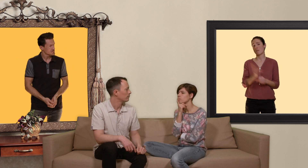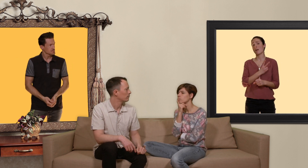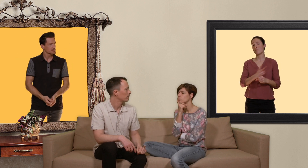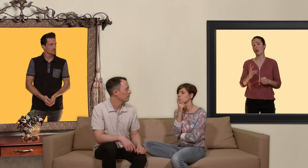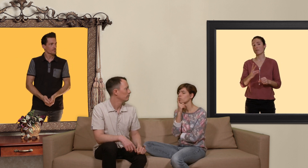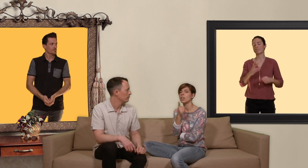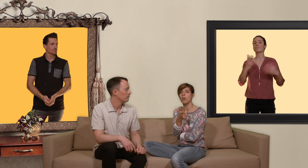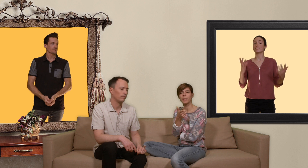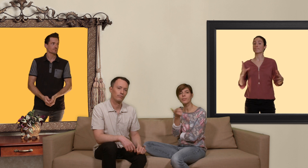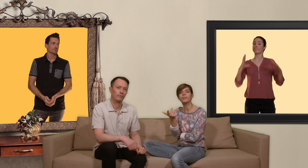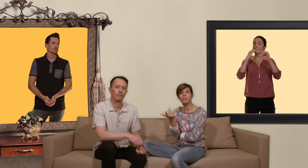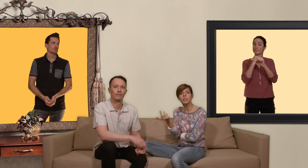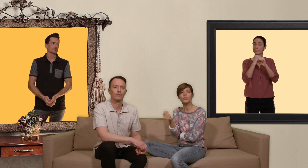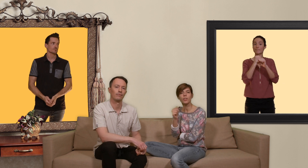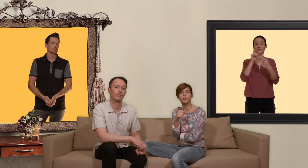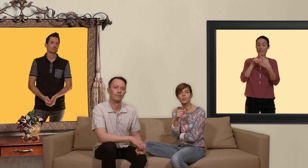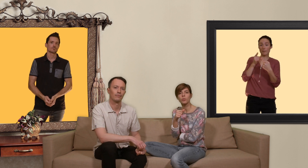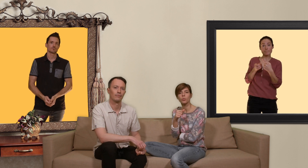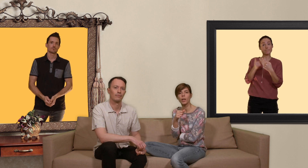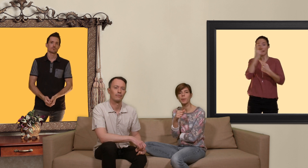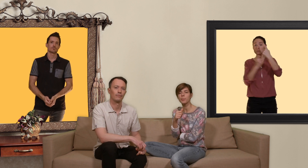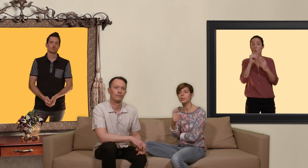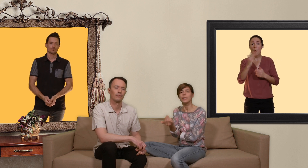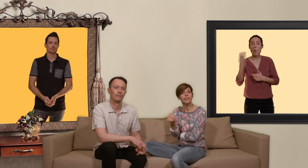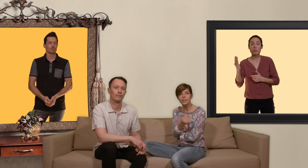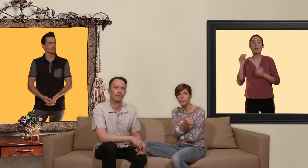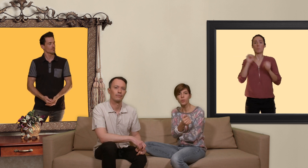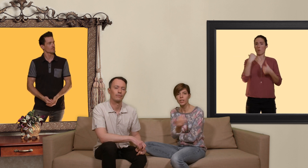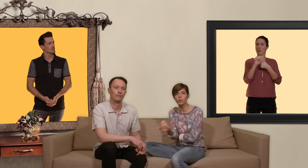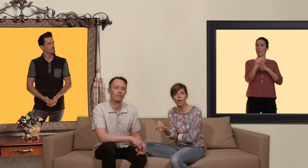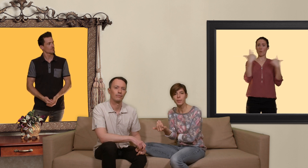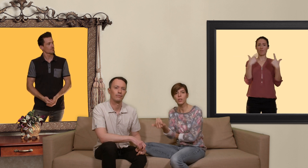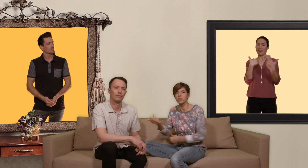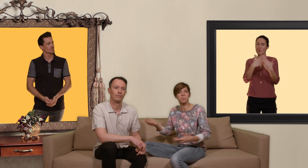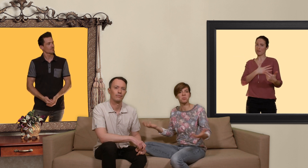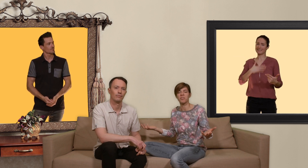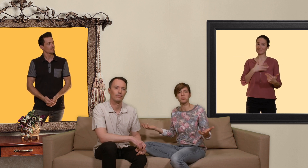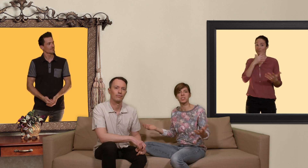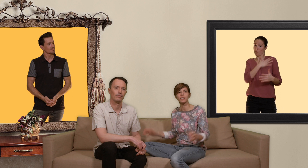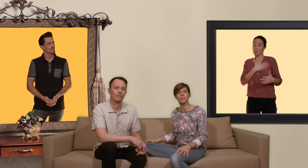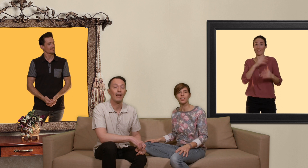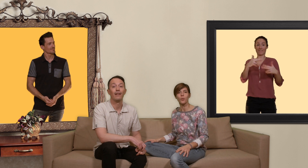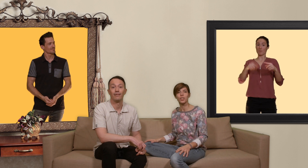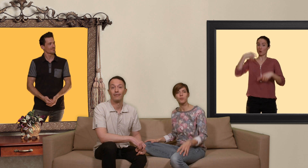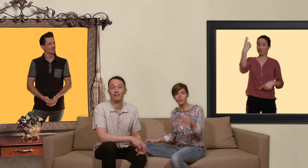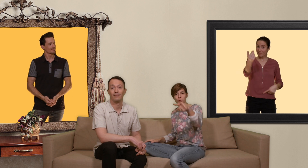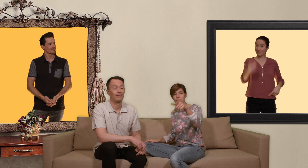en bref si vous avez d'autres questions sur la PrEP n'hésitez pas envoyez nous un mail on y répondra volontiers on se réjouit de vous retrouver pour une